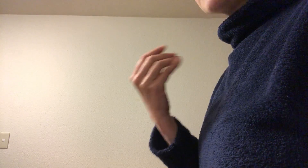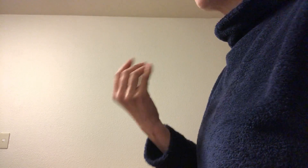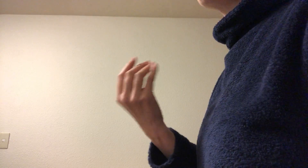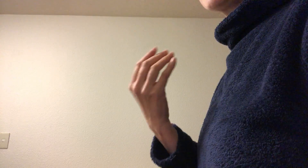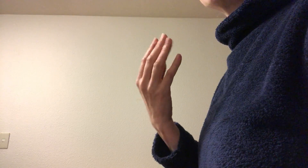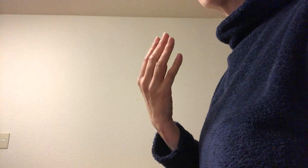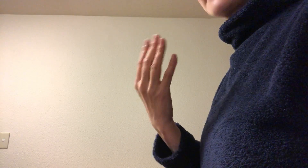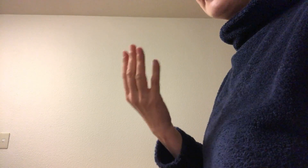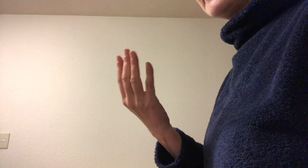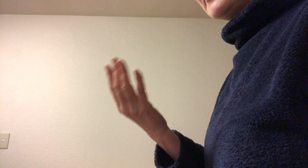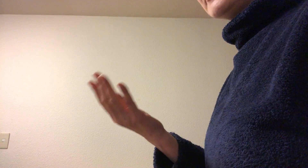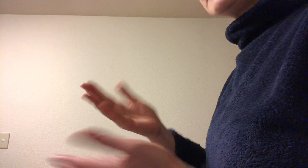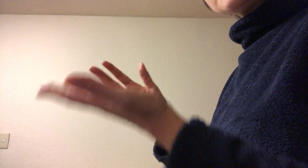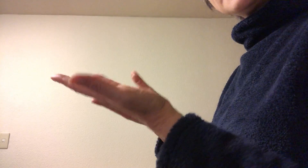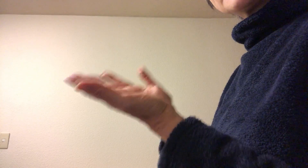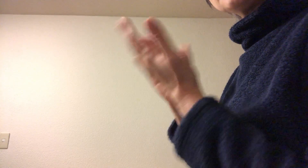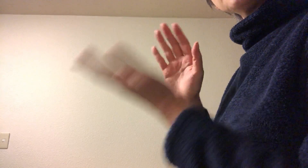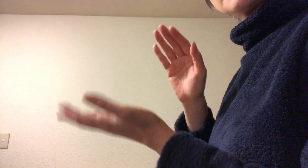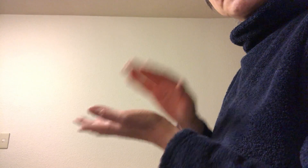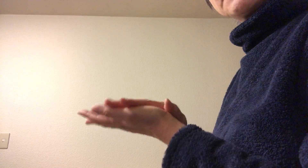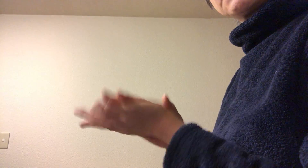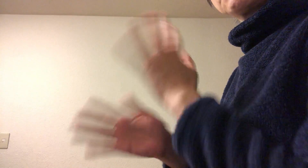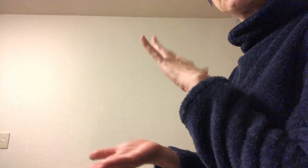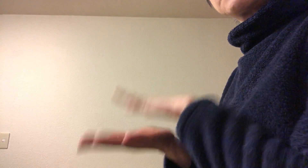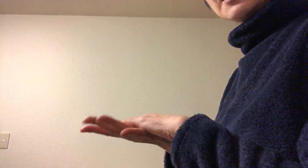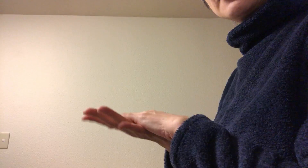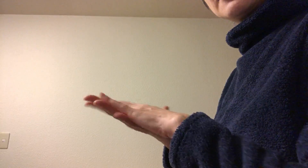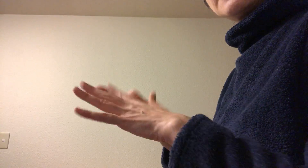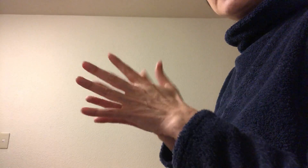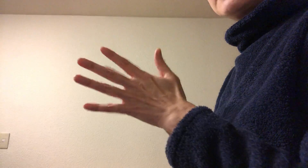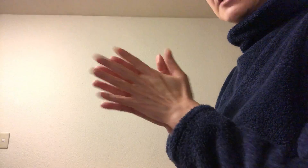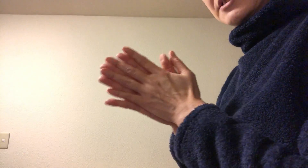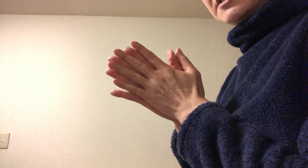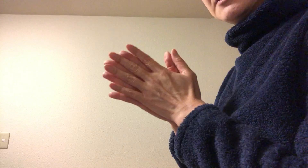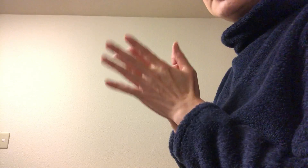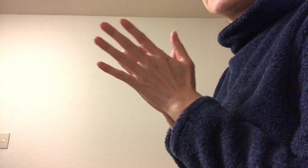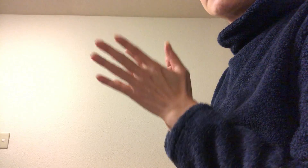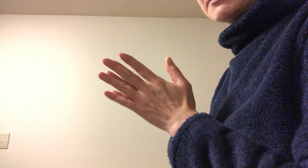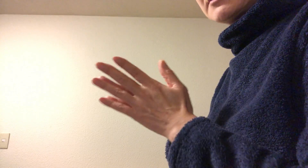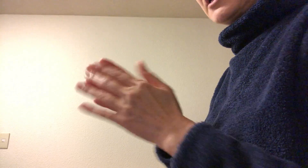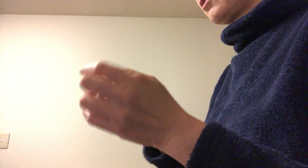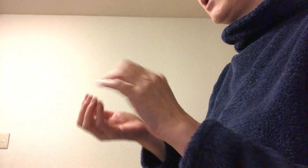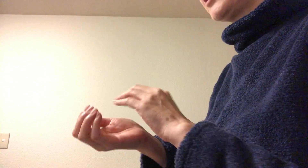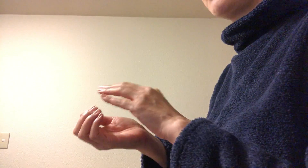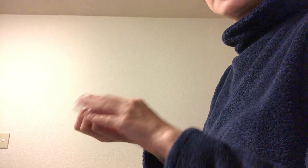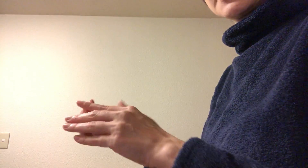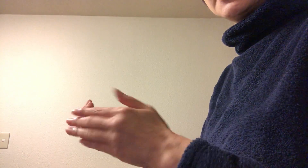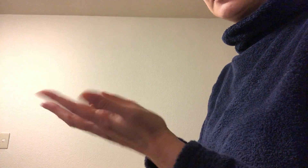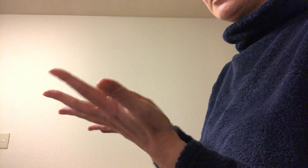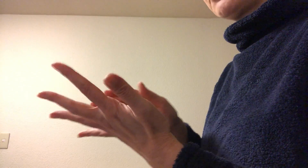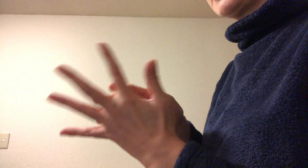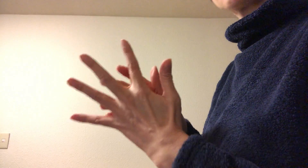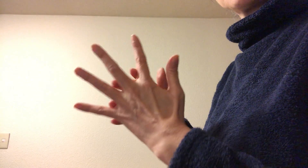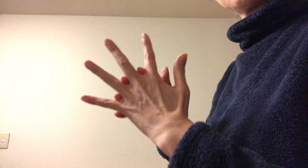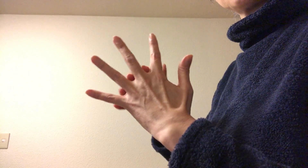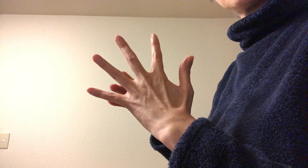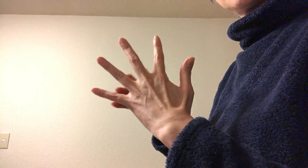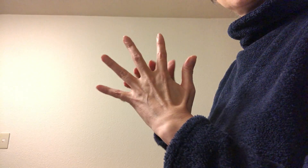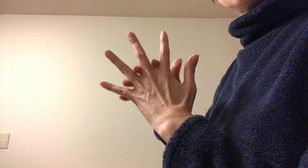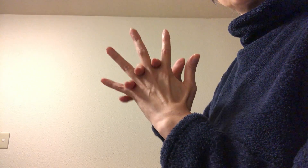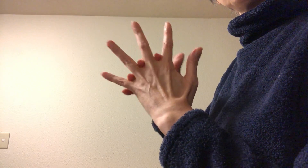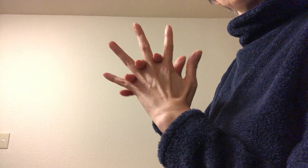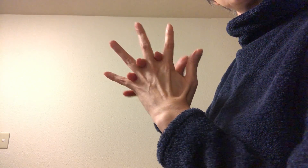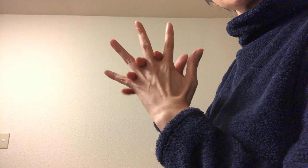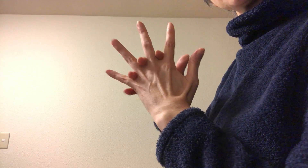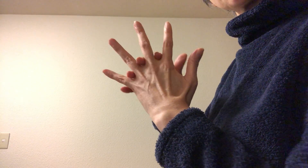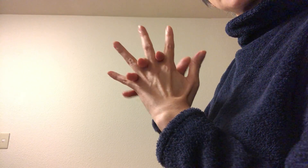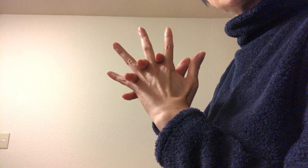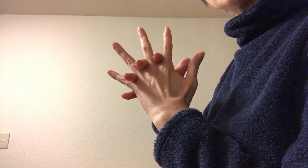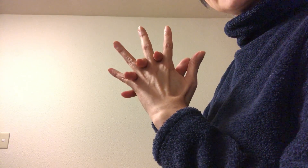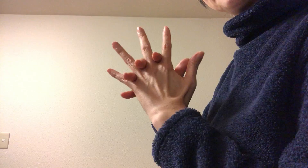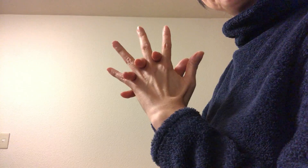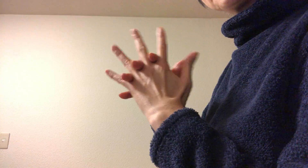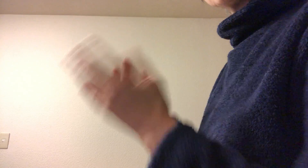するわけですから、なので手のひらの消毒が大事になってきます あとは指先と手の指の股とかですね